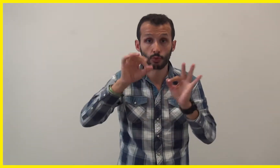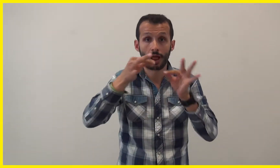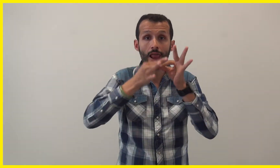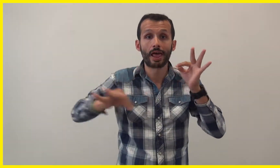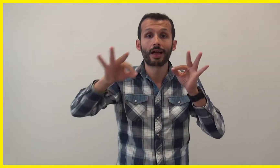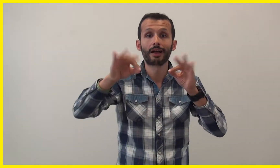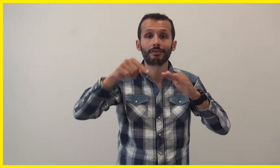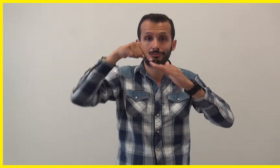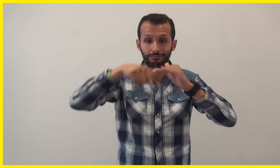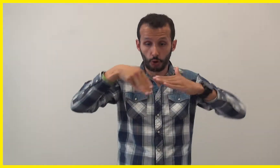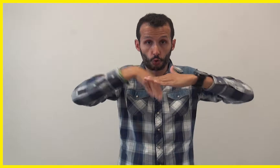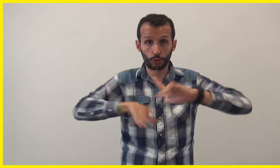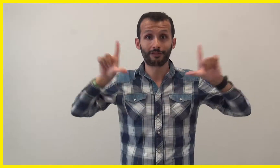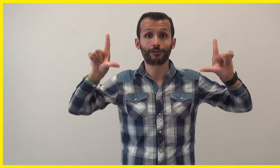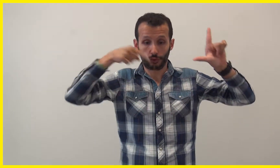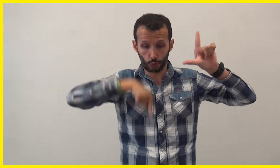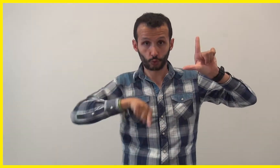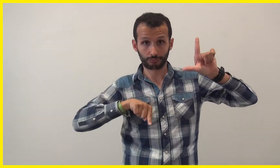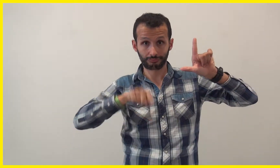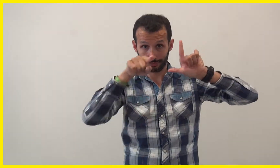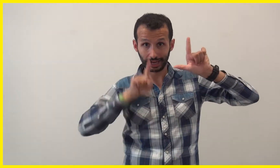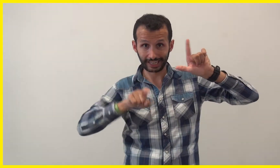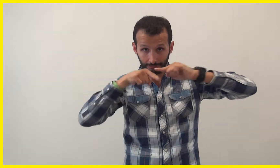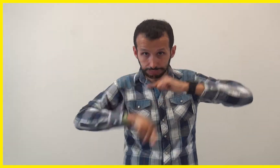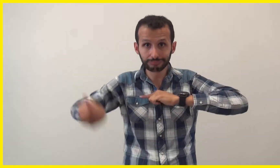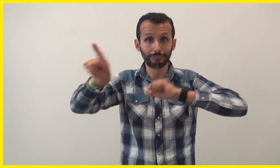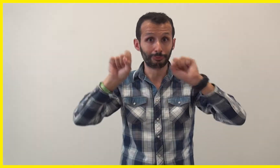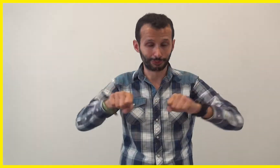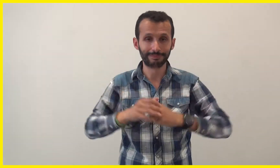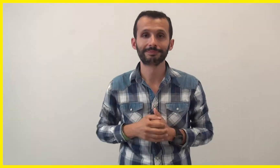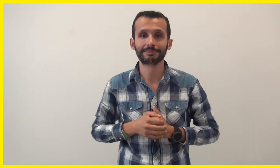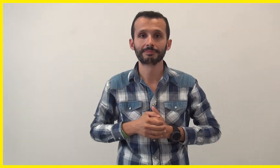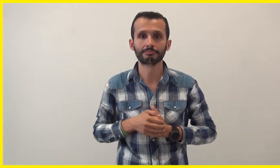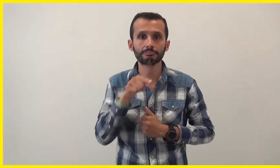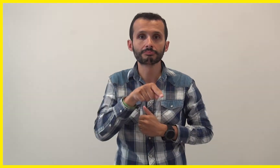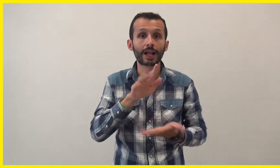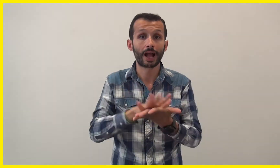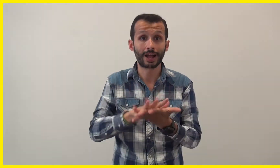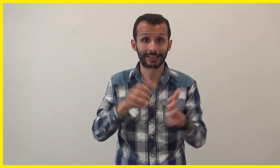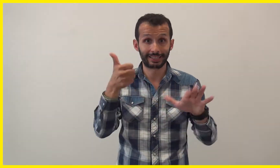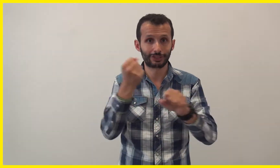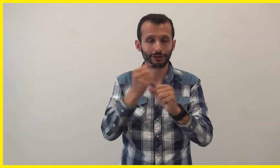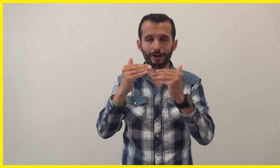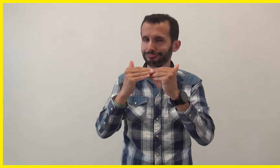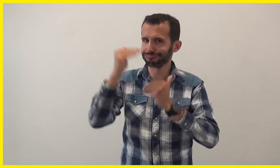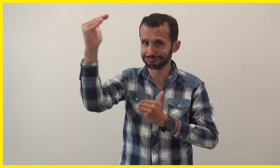Cliquer sur le lien dans la description. Pour les enfants à partir de 6 ans,